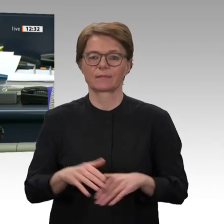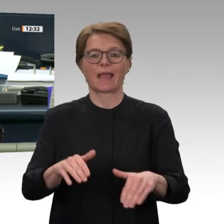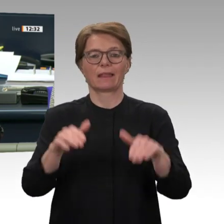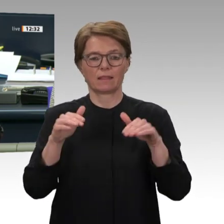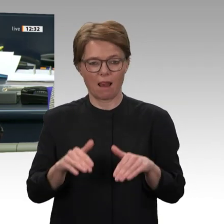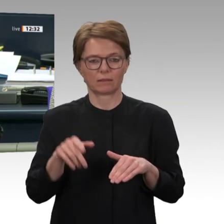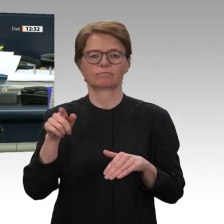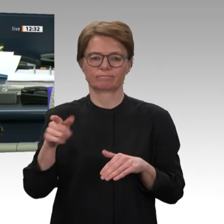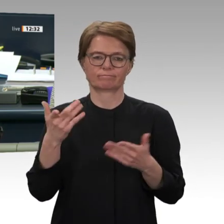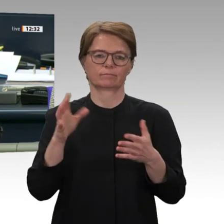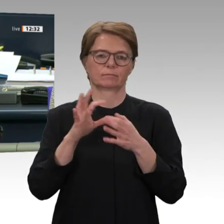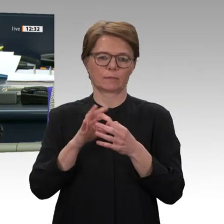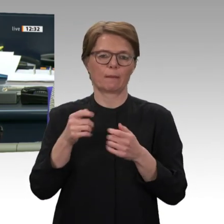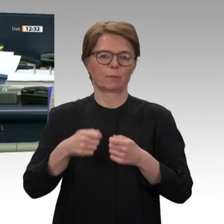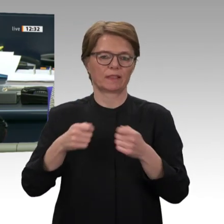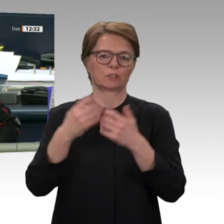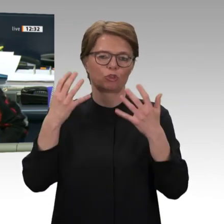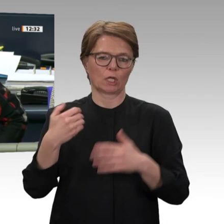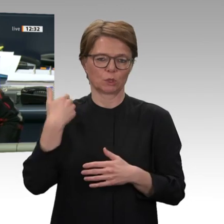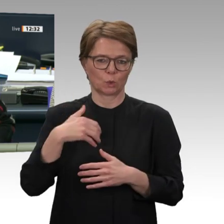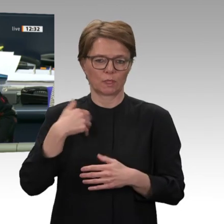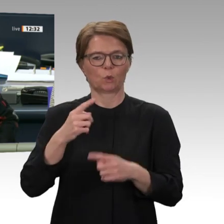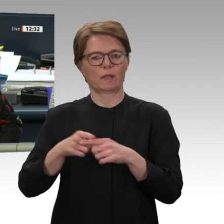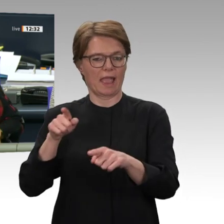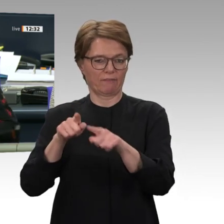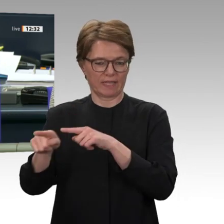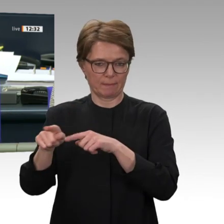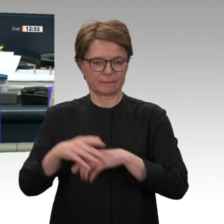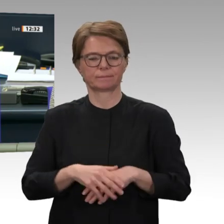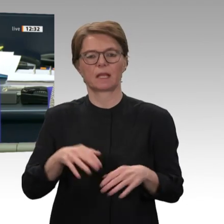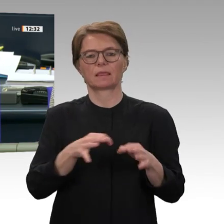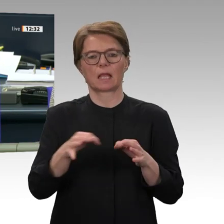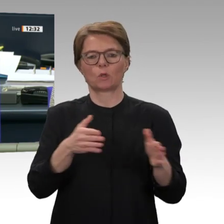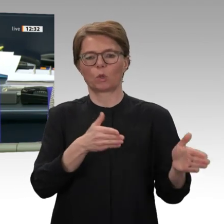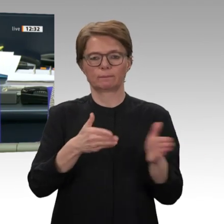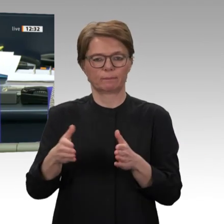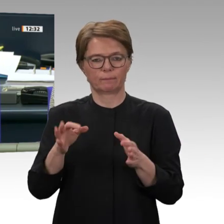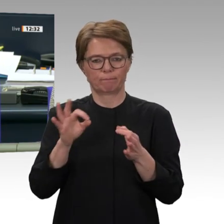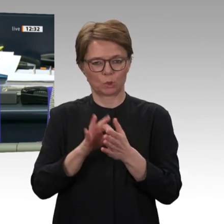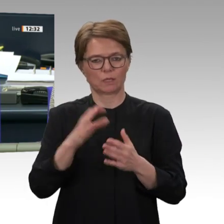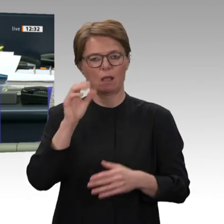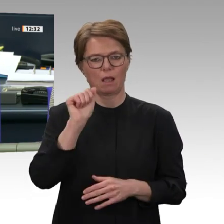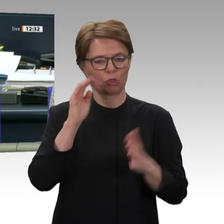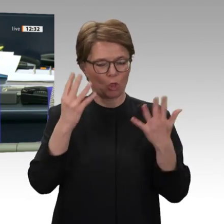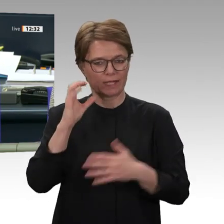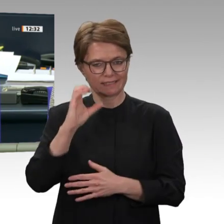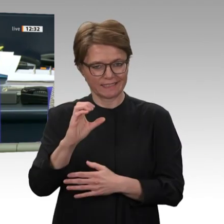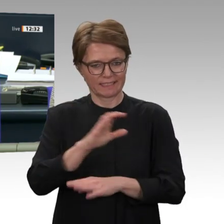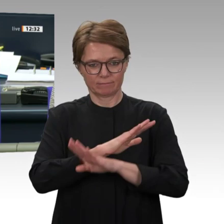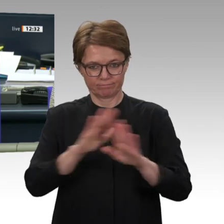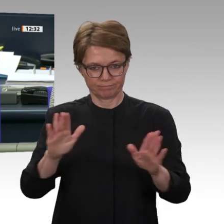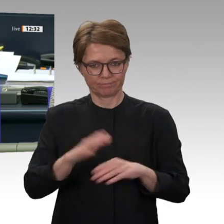über den Antrag der Fraktion Die Linke auf Drucksache 19/17105